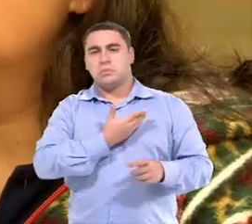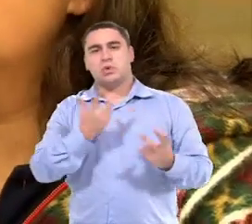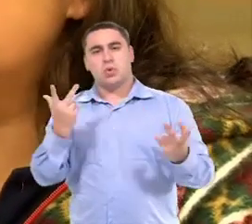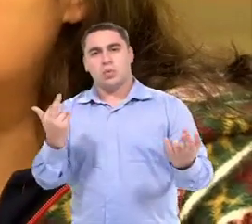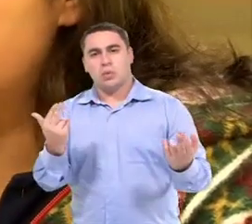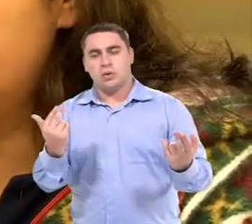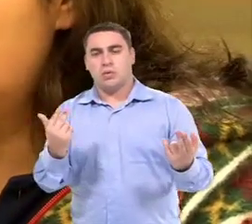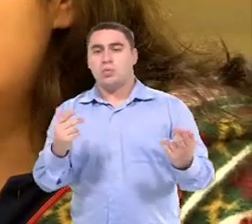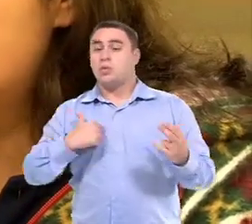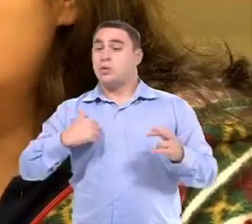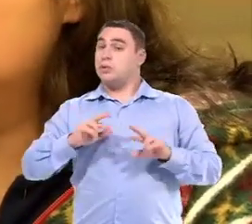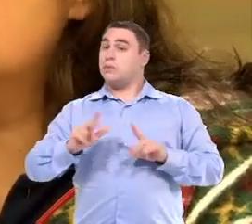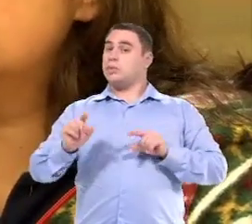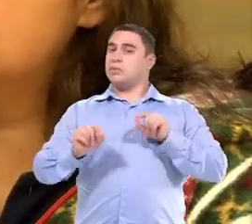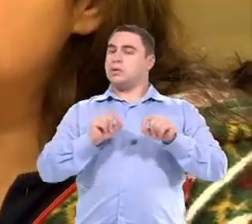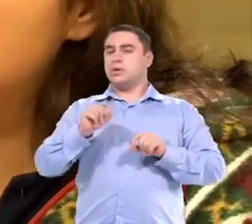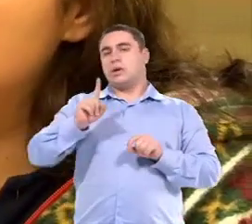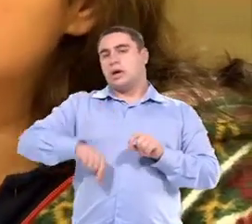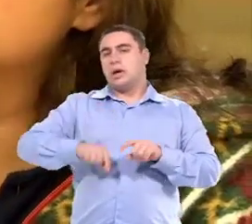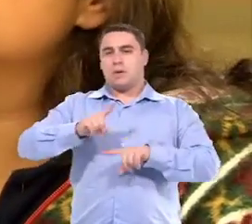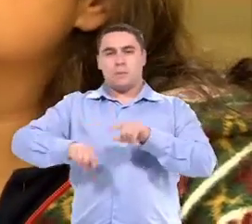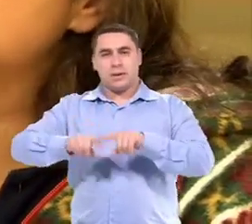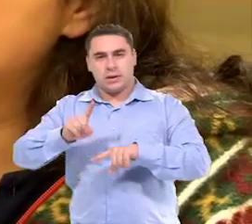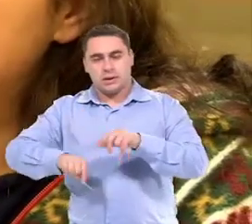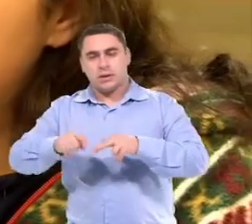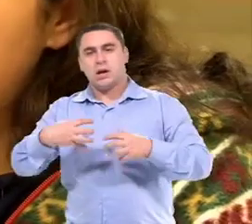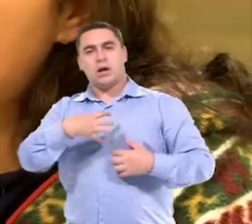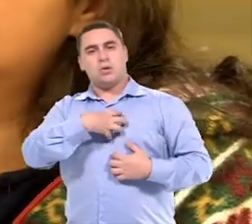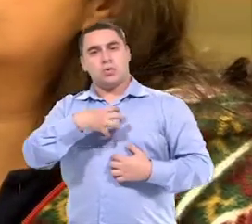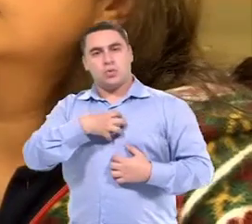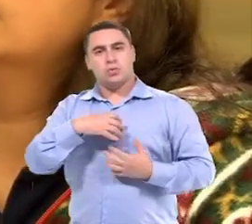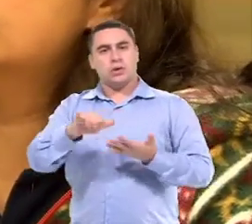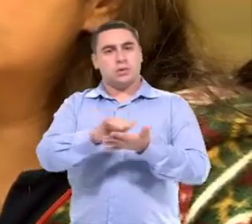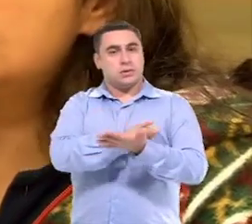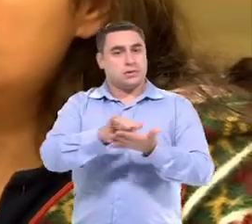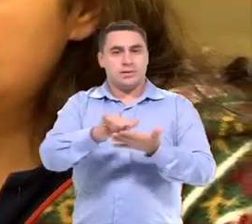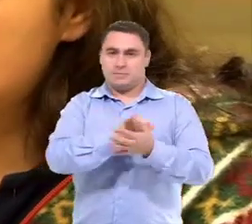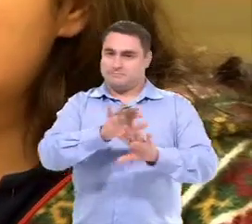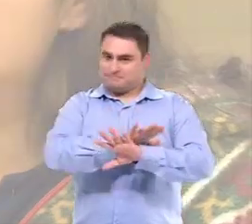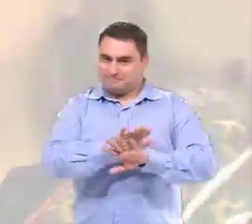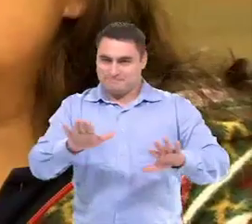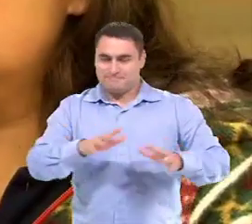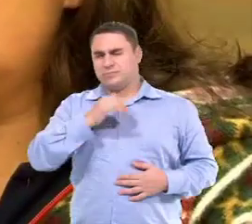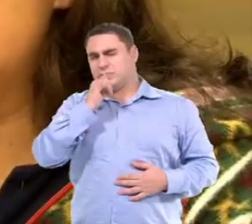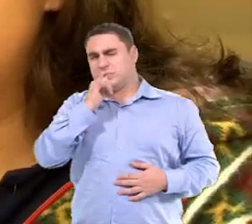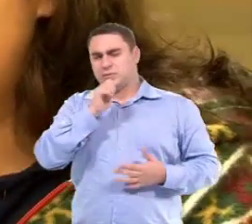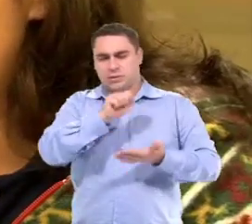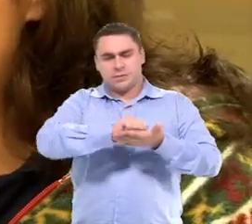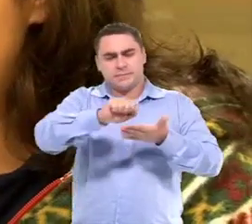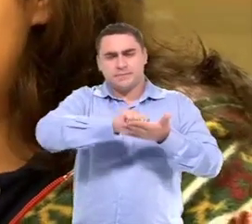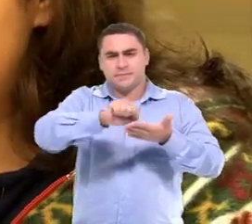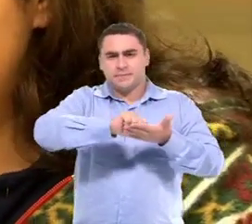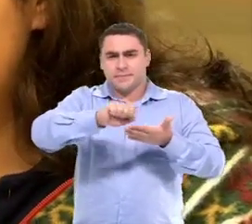O que eu diferencio? Os recursos, os materiais e as estratégias. Quando é uma atividade de escrita,